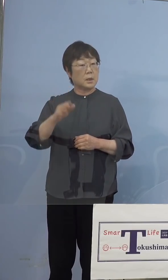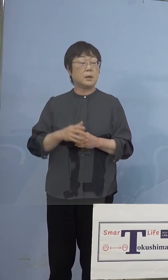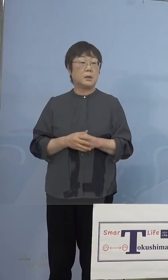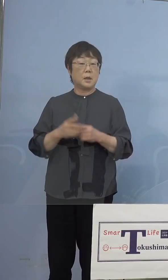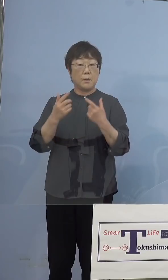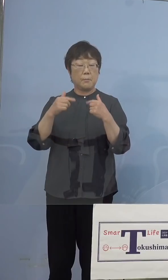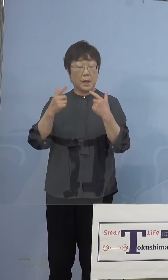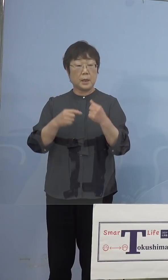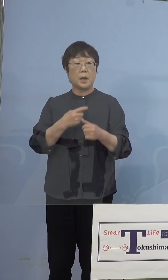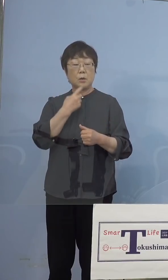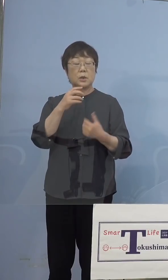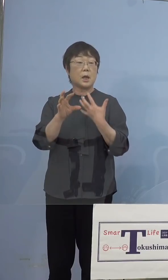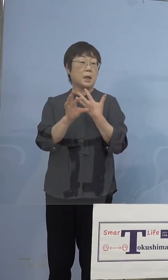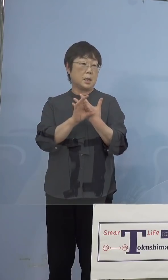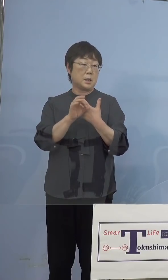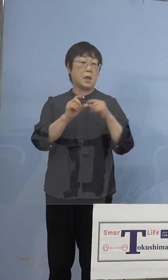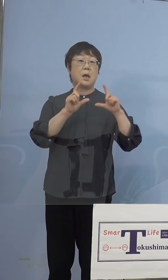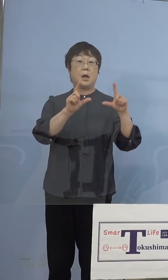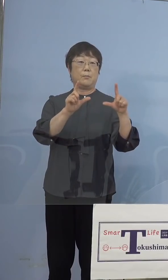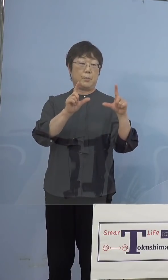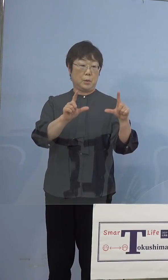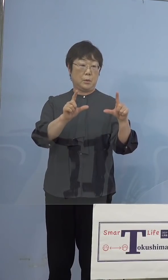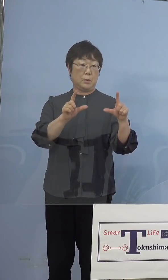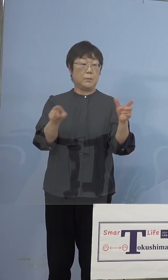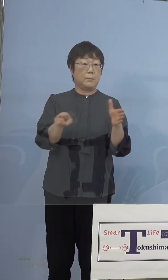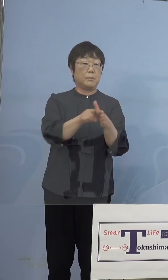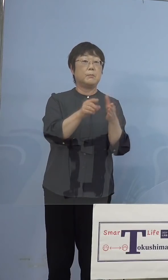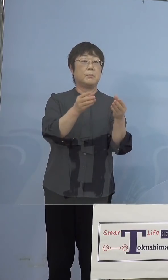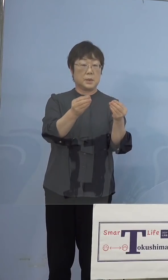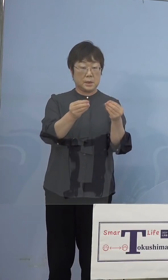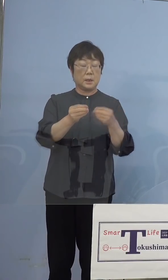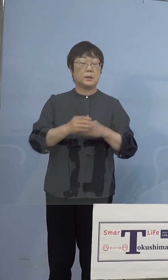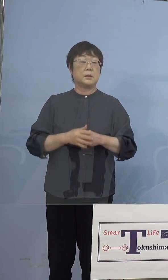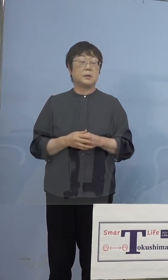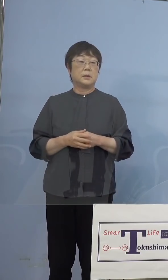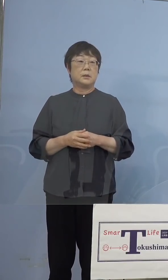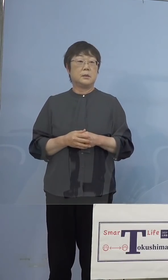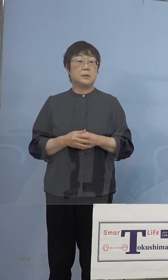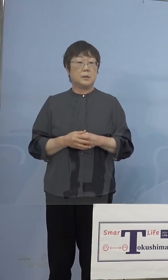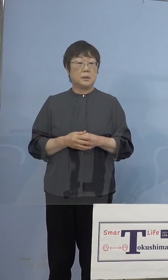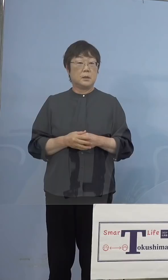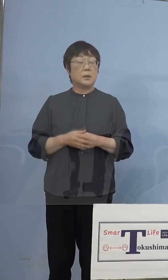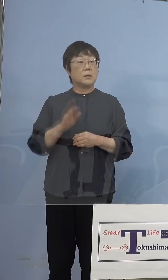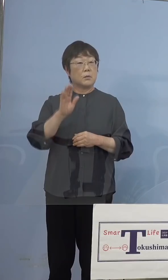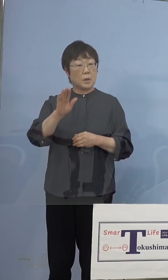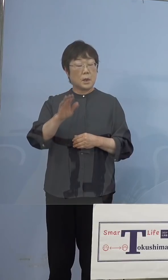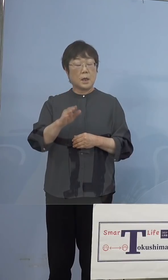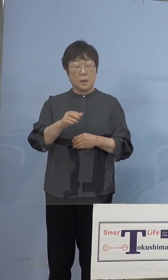疑い事例で発表をさせていただいたと となると今度インド株の場合には